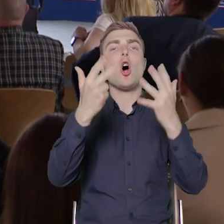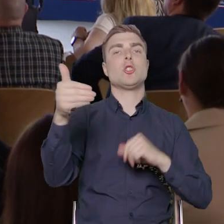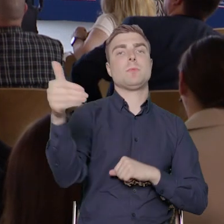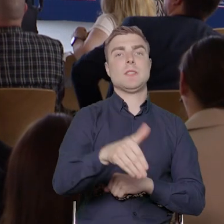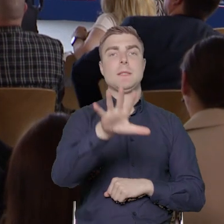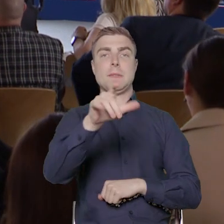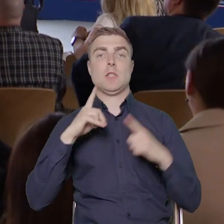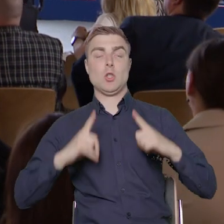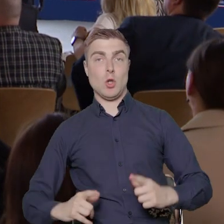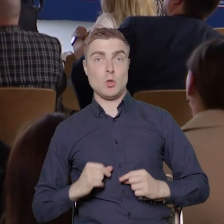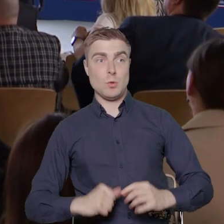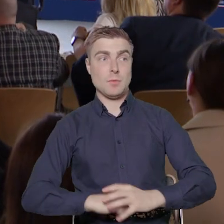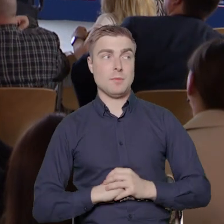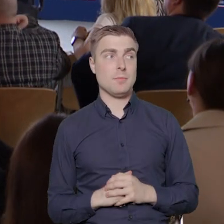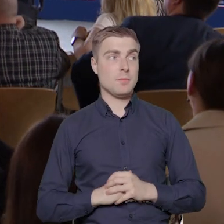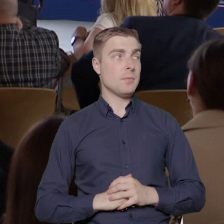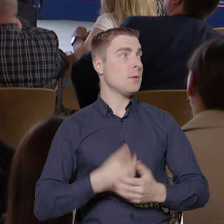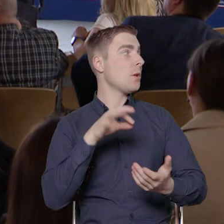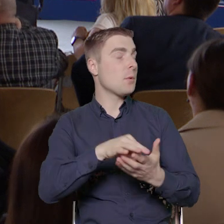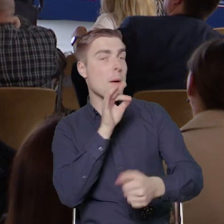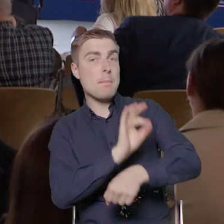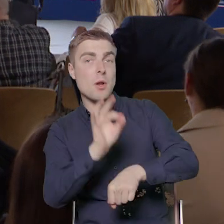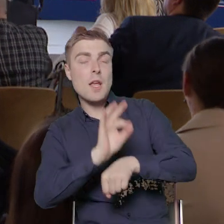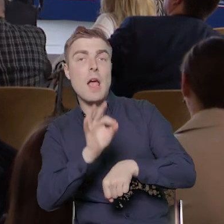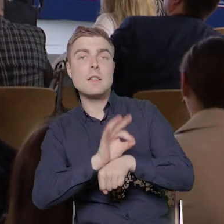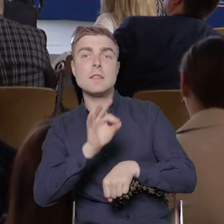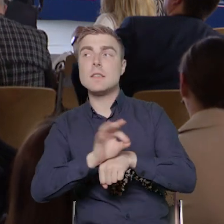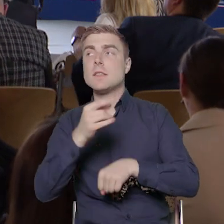i są to projekty, które realizujemy